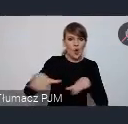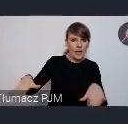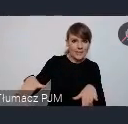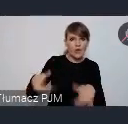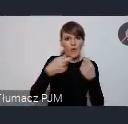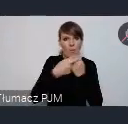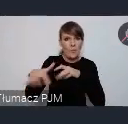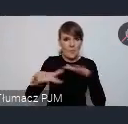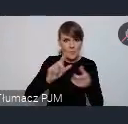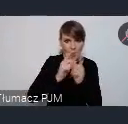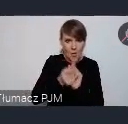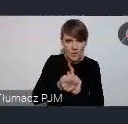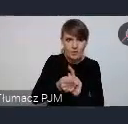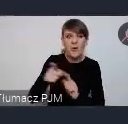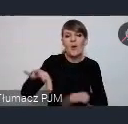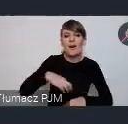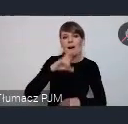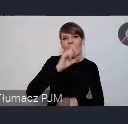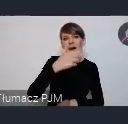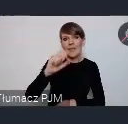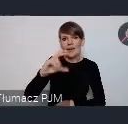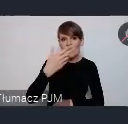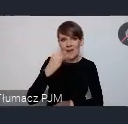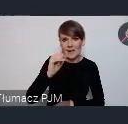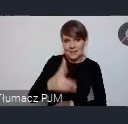to do pani Hanny Czernik u nas w związku zapraszam do kontaktu.